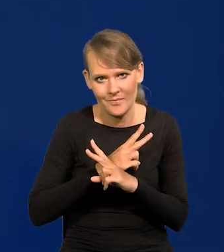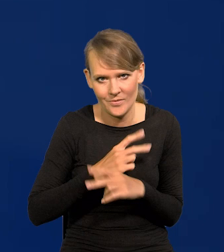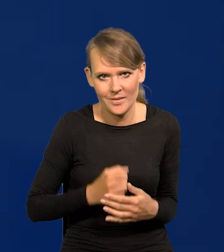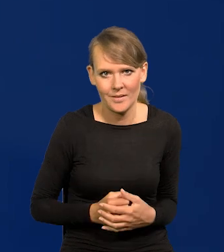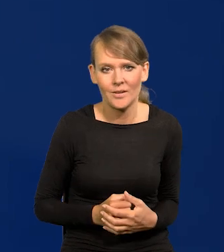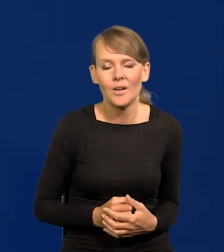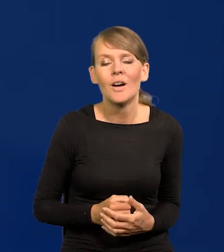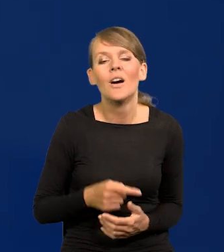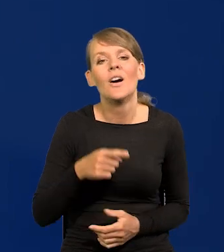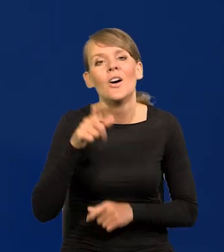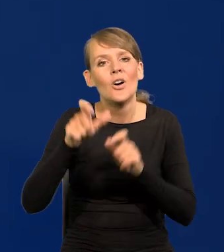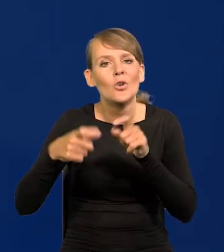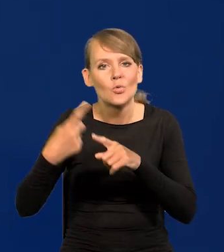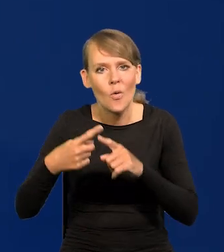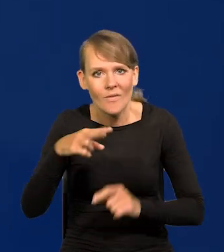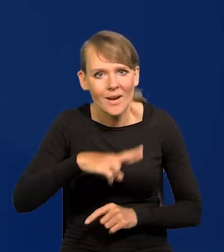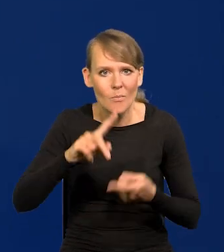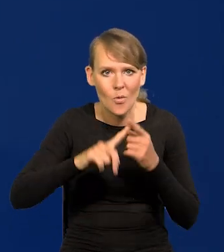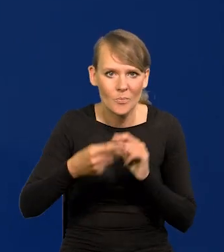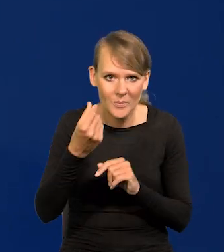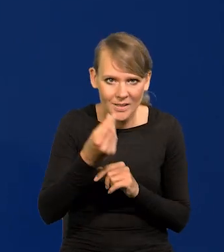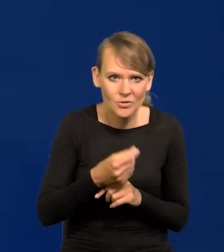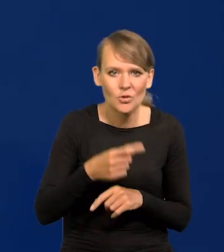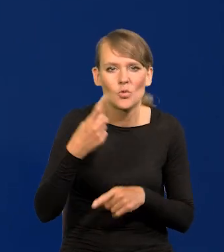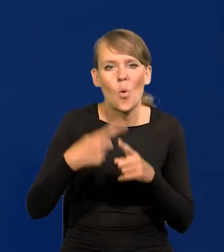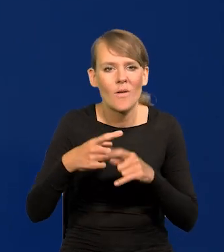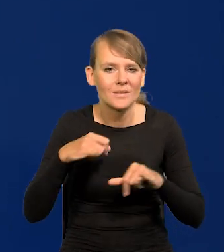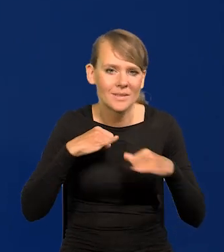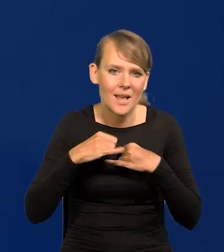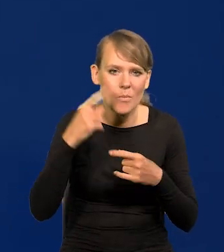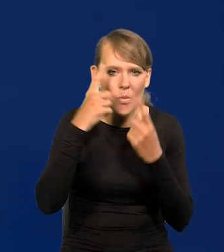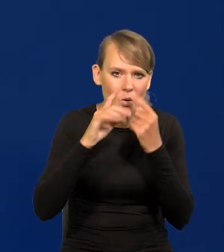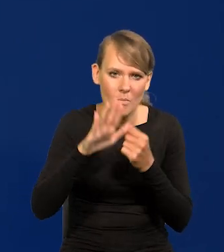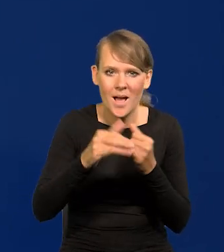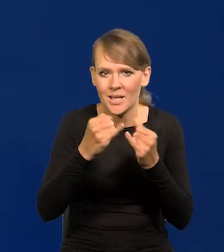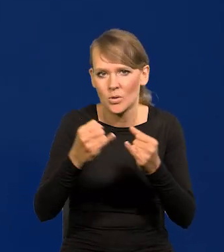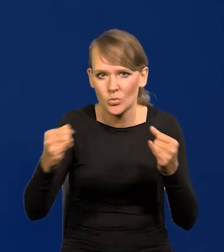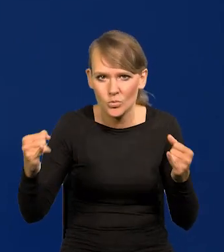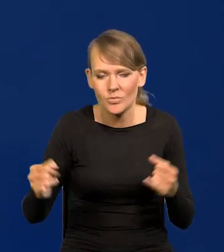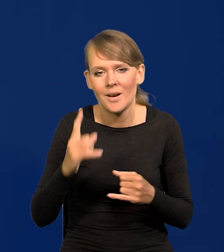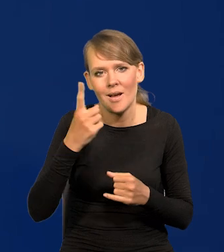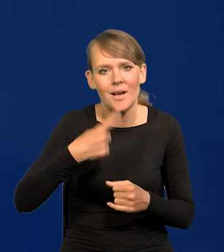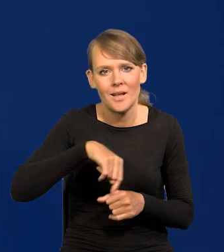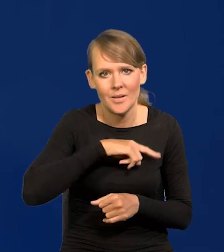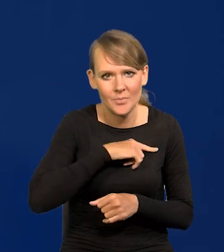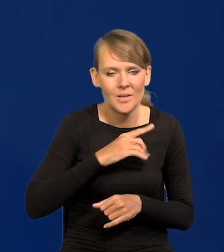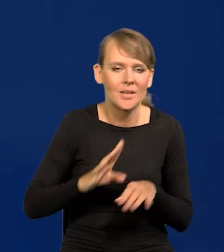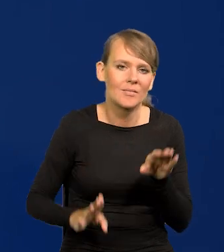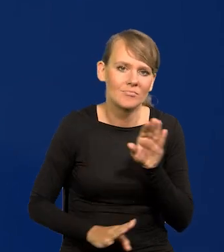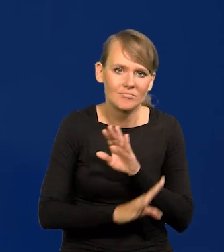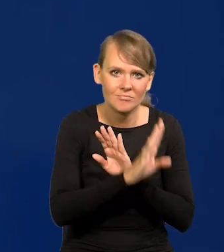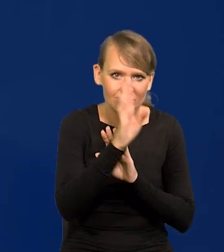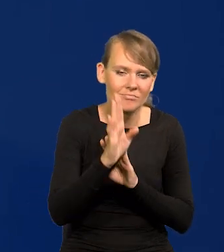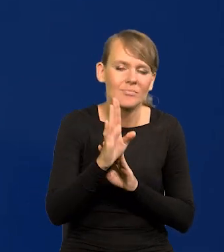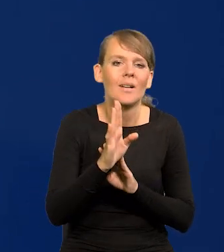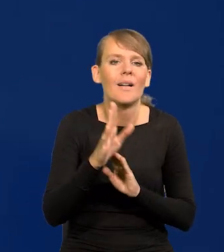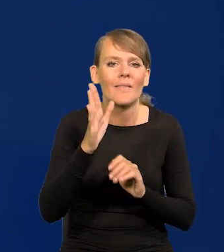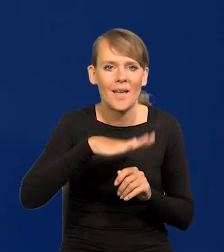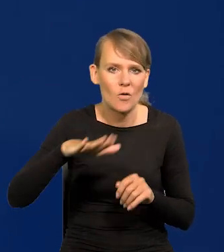Członkowie Rady Polityki Pieniężnej i członkowie zarządu mają przeróżne poglądy, ale my występujemy jako Narodowy Bank Polski,